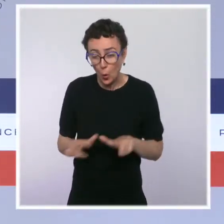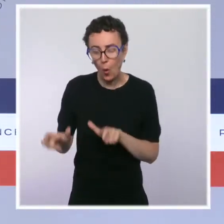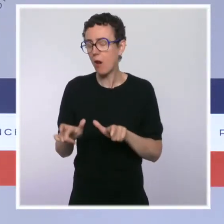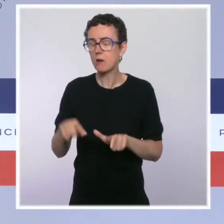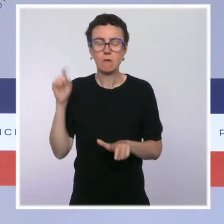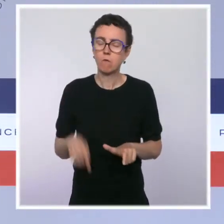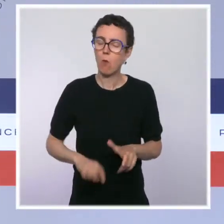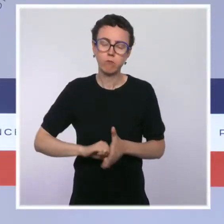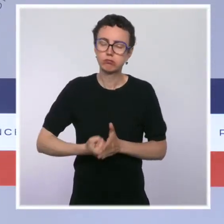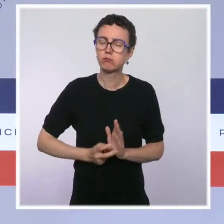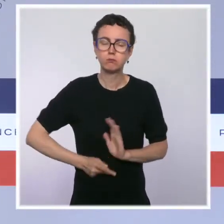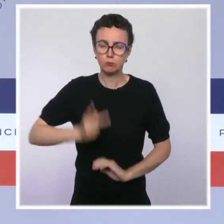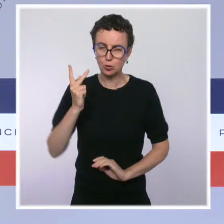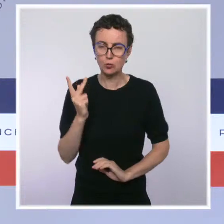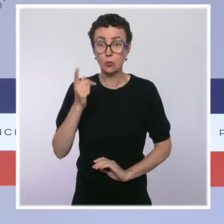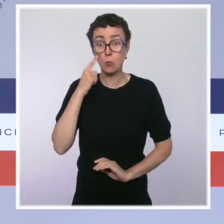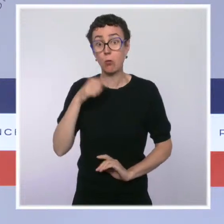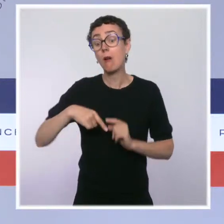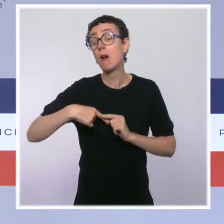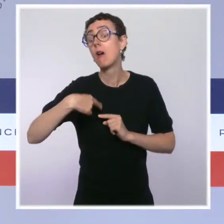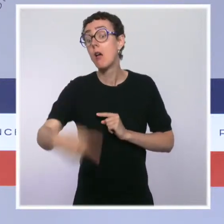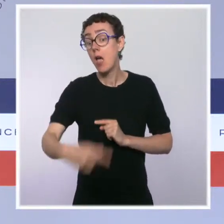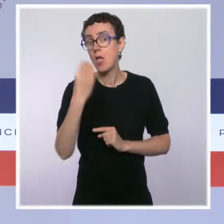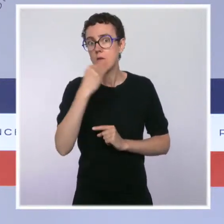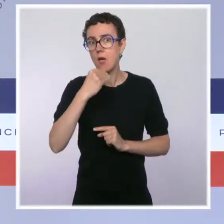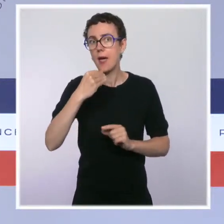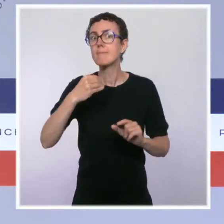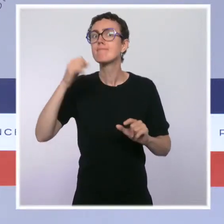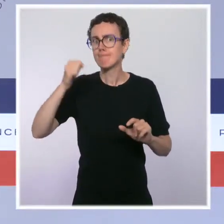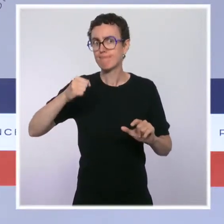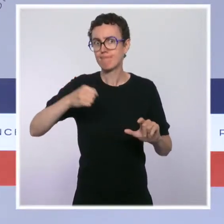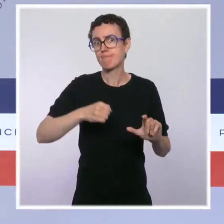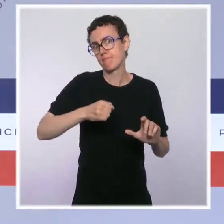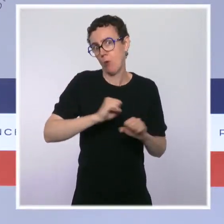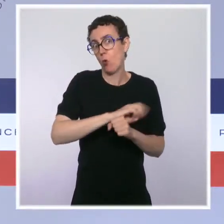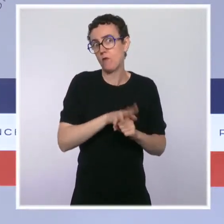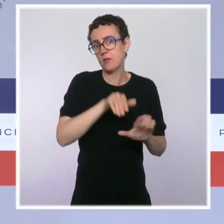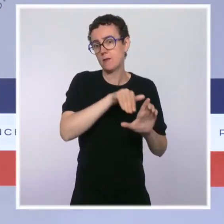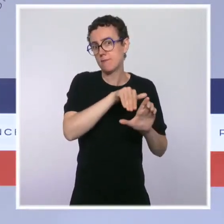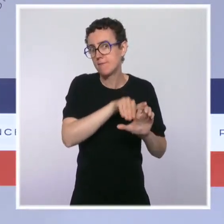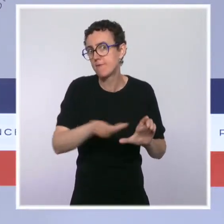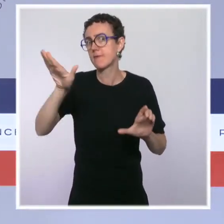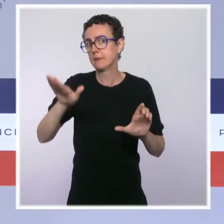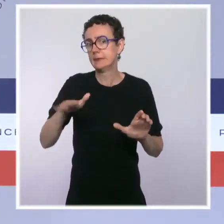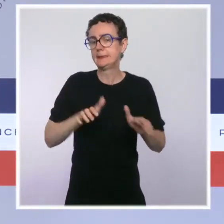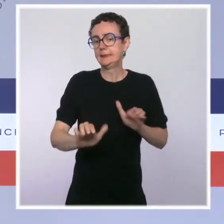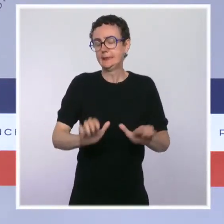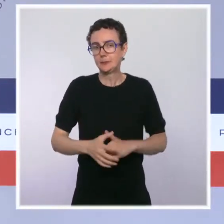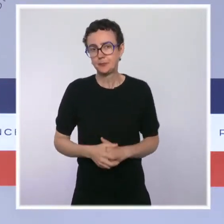prévenir un rebond hivernal de l'épidémie. C'est notamment le sens de l'obligation vaccinale pour les